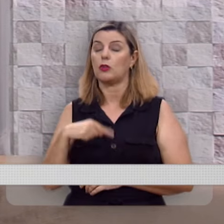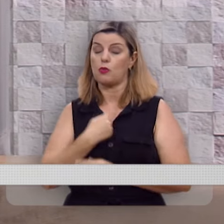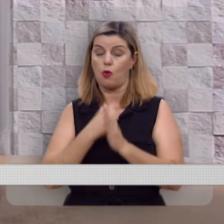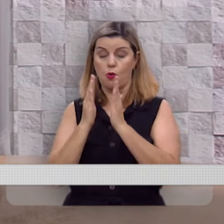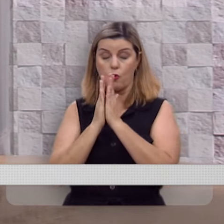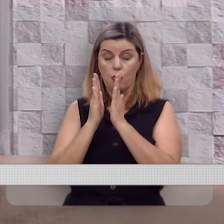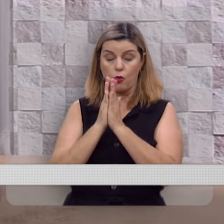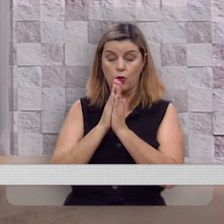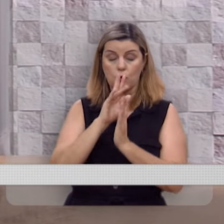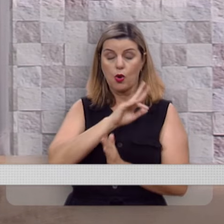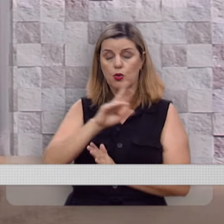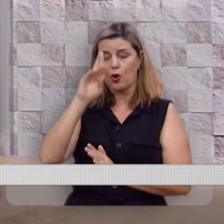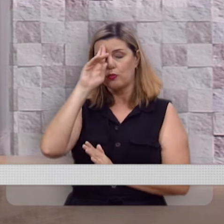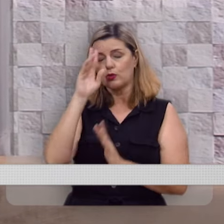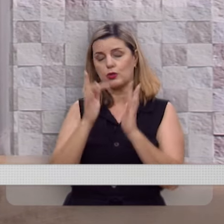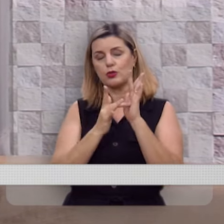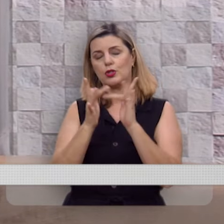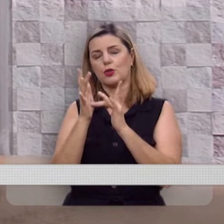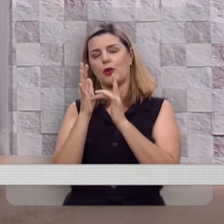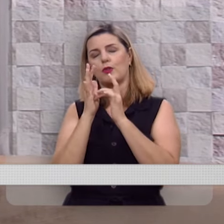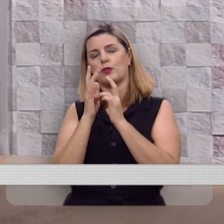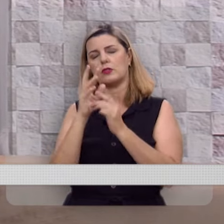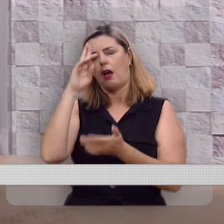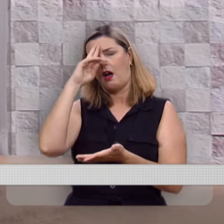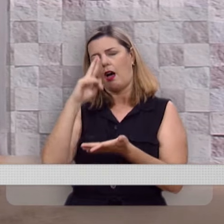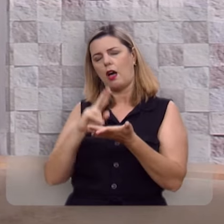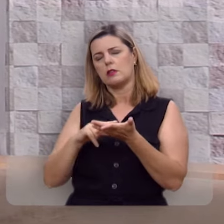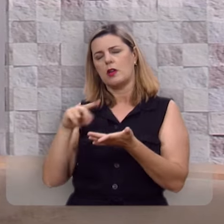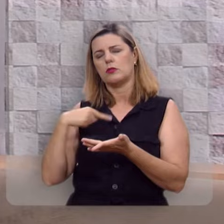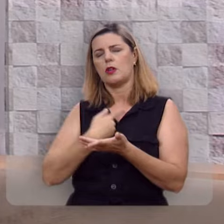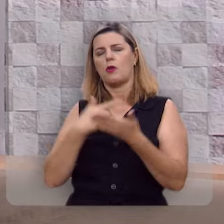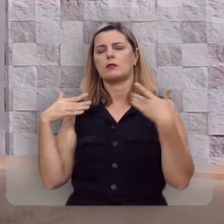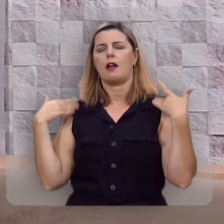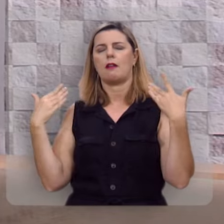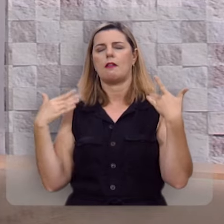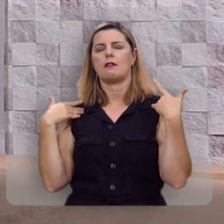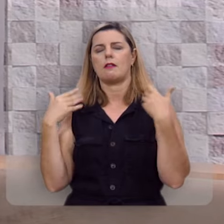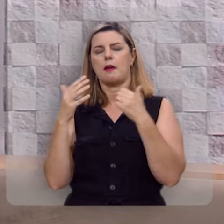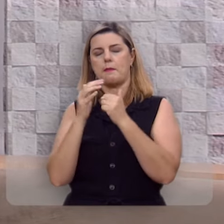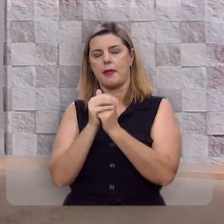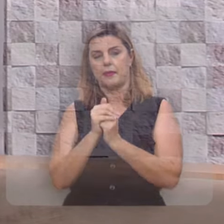Assim oro, em nome de Jesus, a razão da nossa alegria, amém.